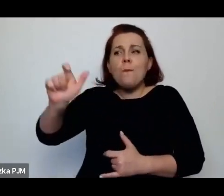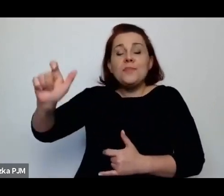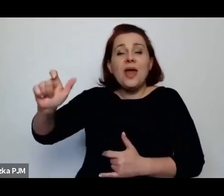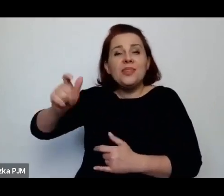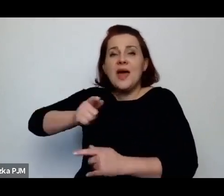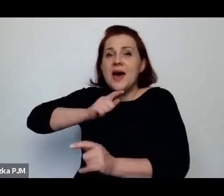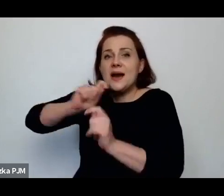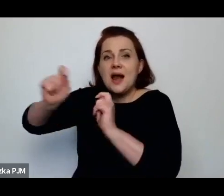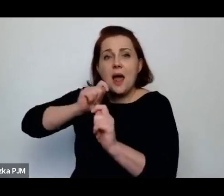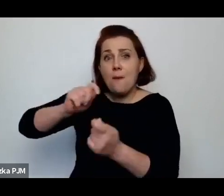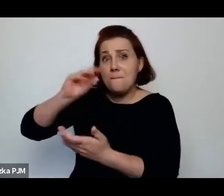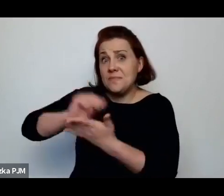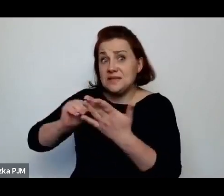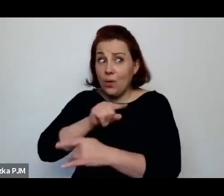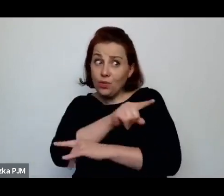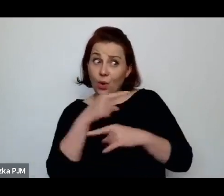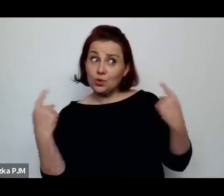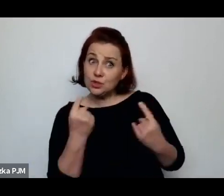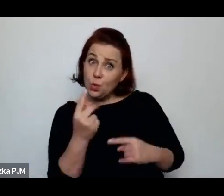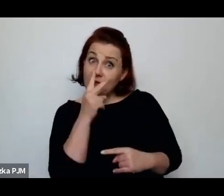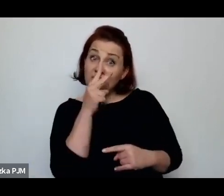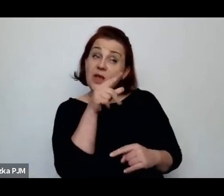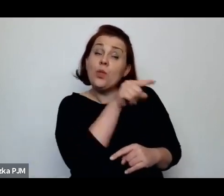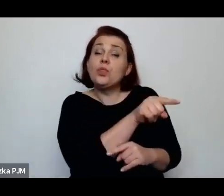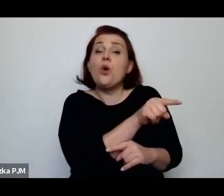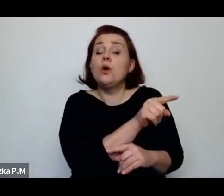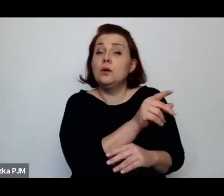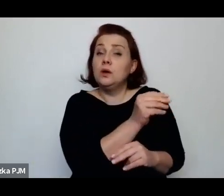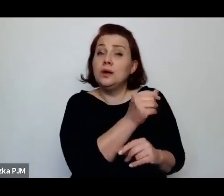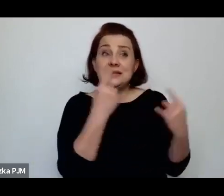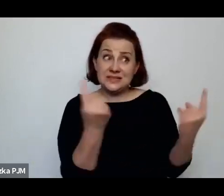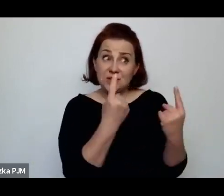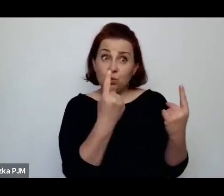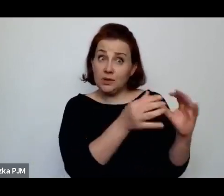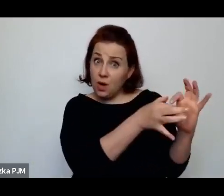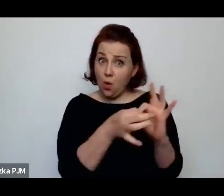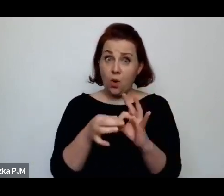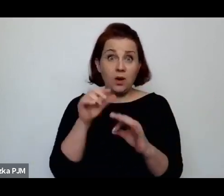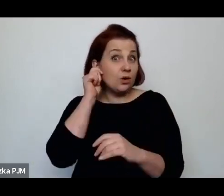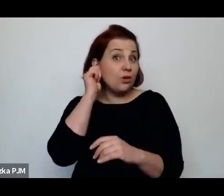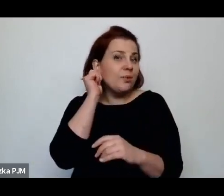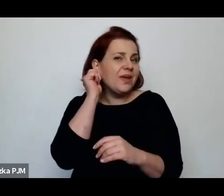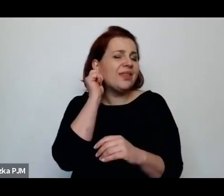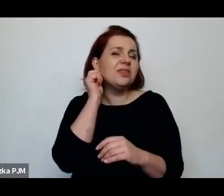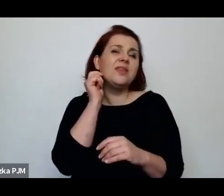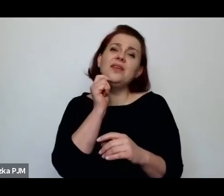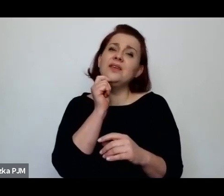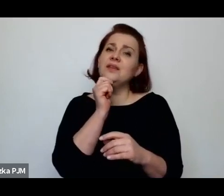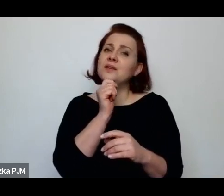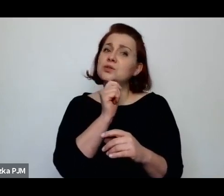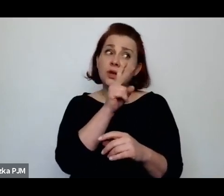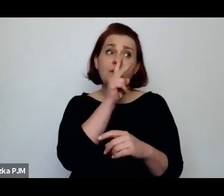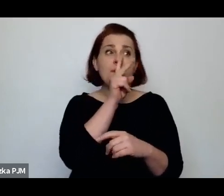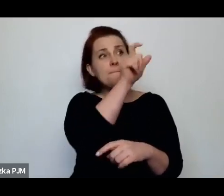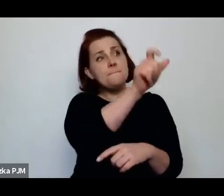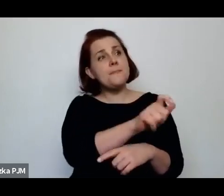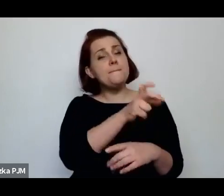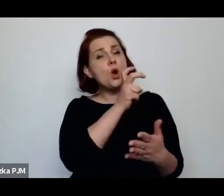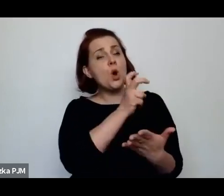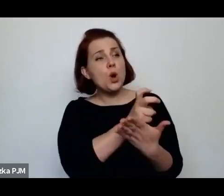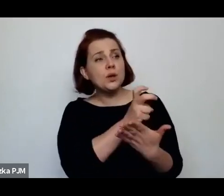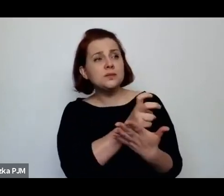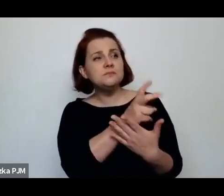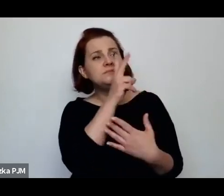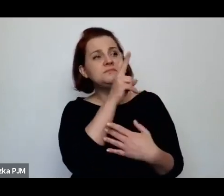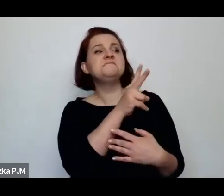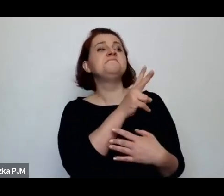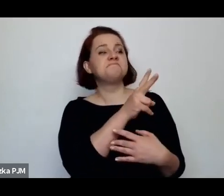czy widziały ją jako sprawie właśnie kobiecą ogólnie, czy widziały w tych kobietach pracujących seksualnie